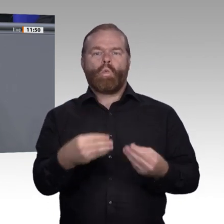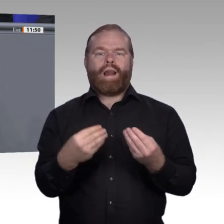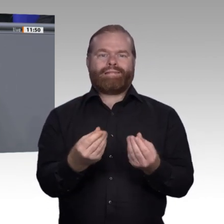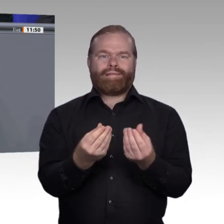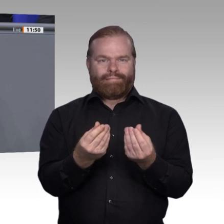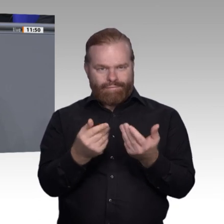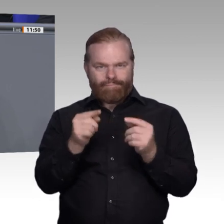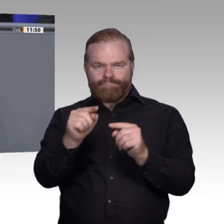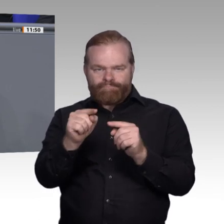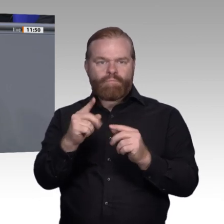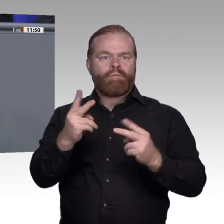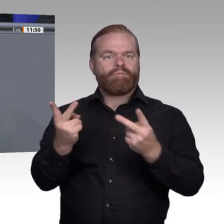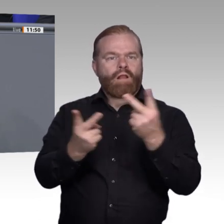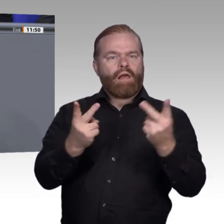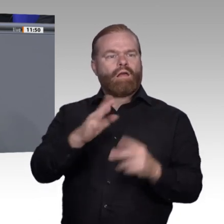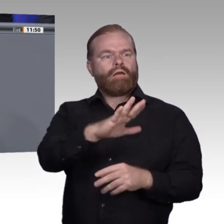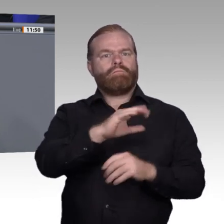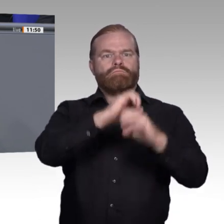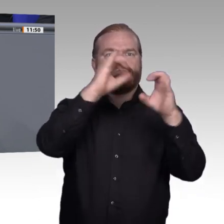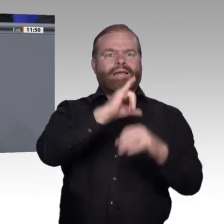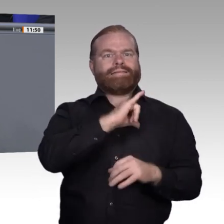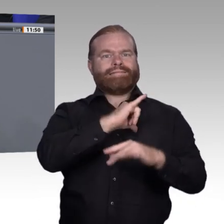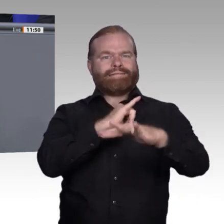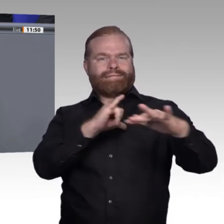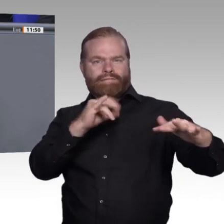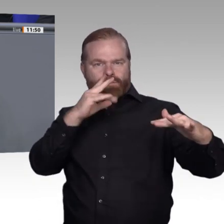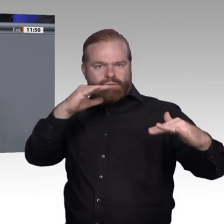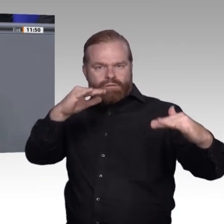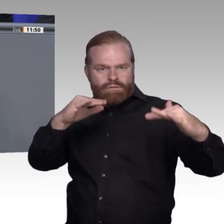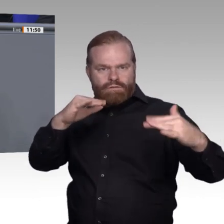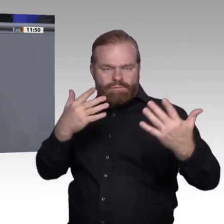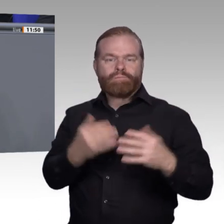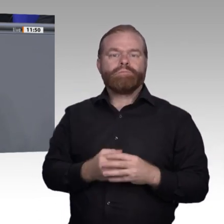beschleicht das Gefühl, dass einige – ich will es hier so offen ansprechen –